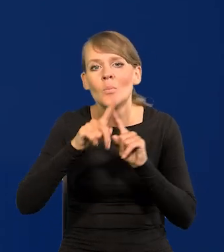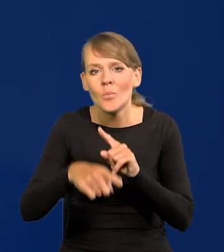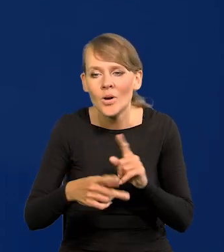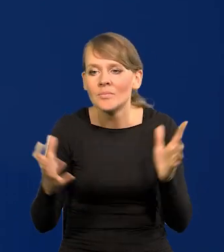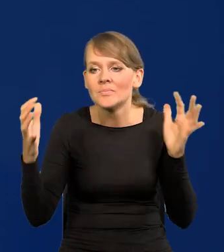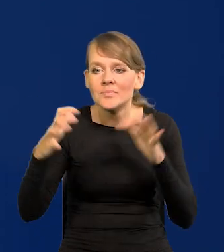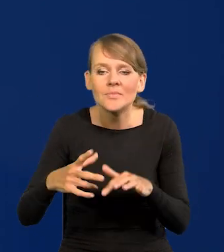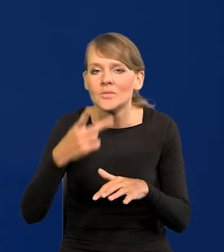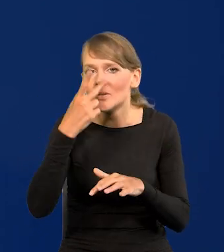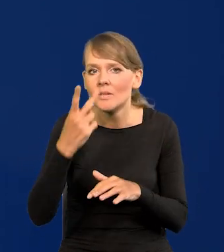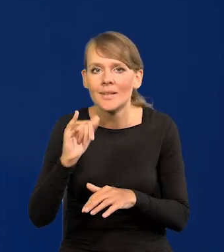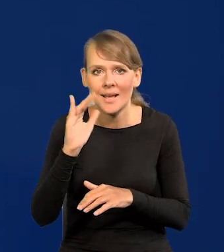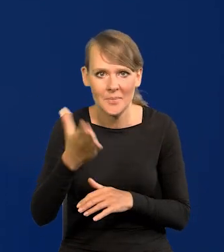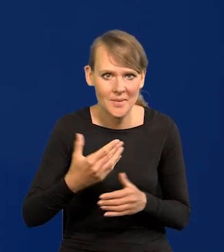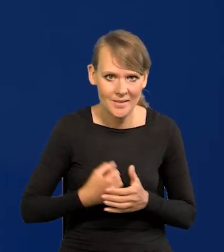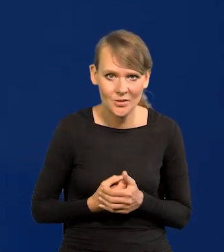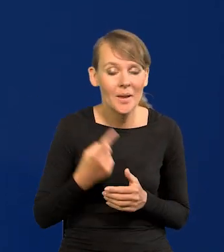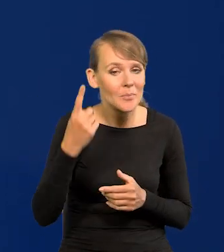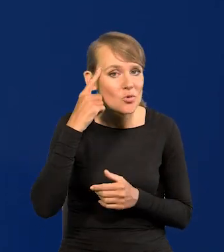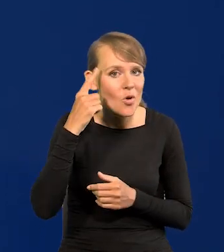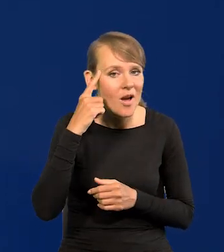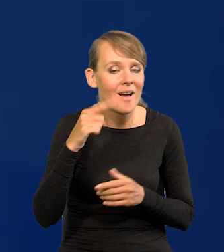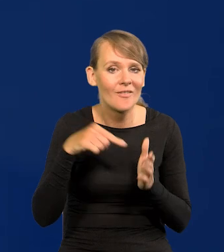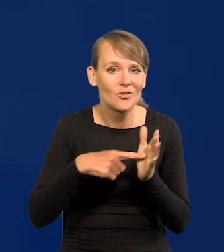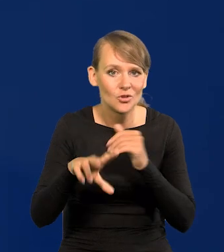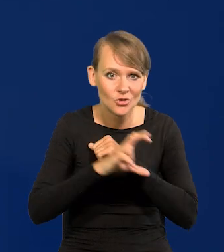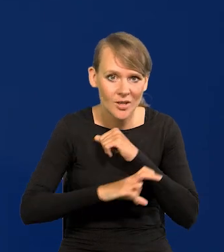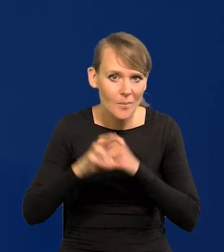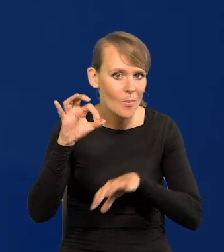zbierzemy, zobaczymy jak to będzie. Przypominam w sierpniu nie ma